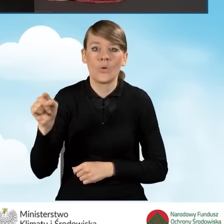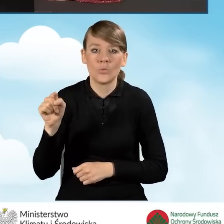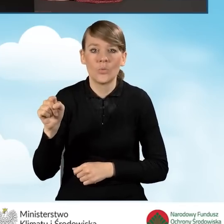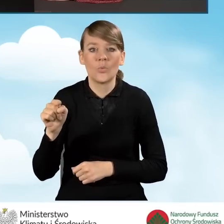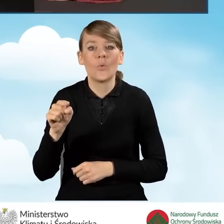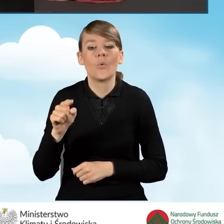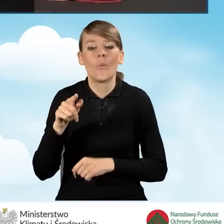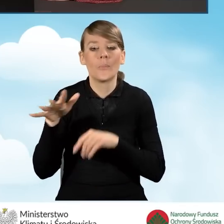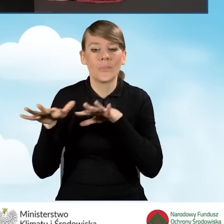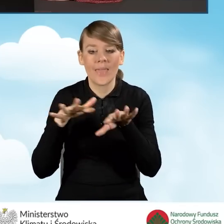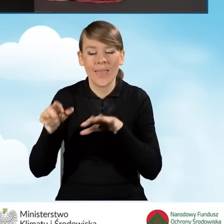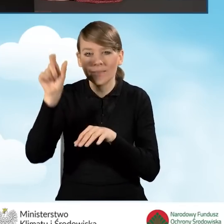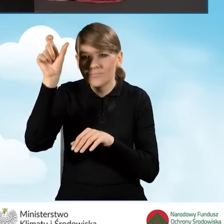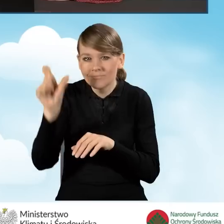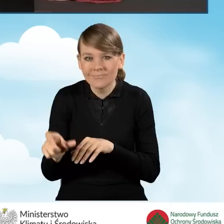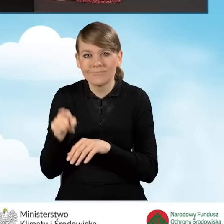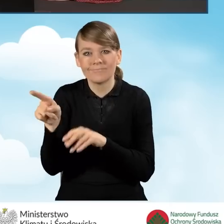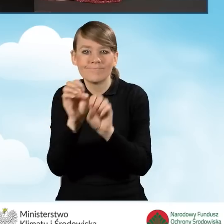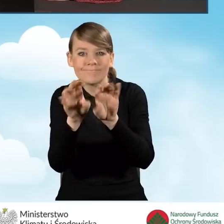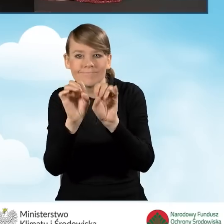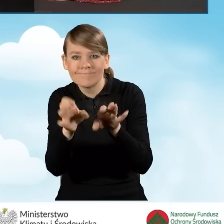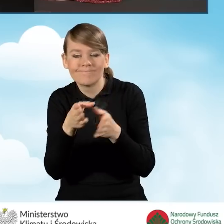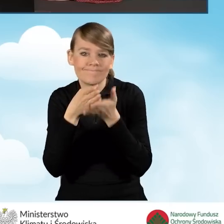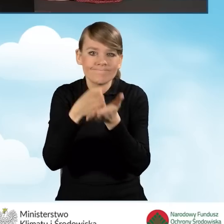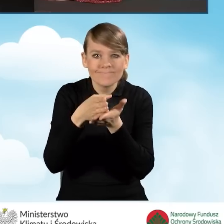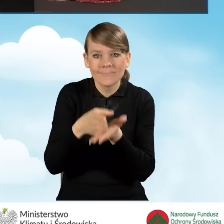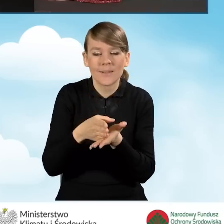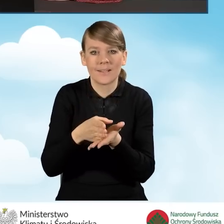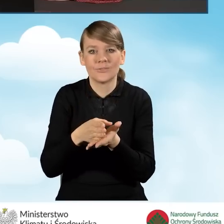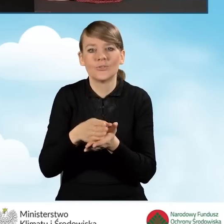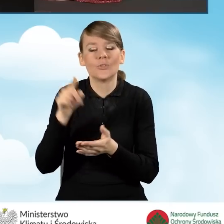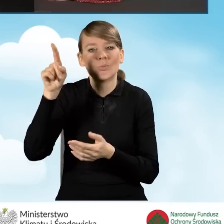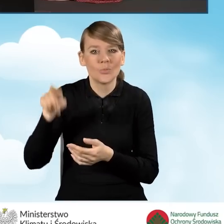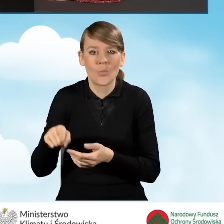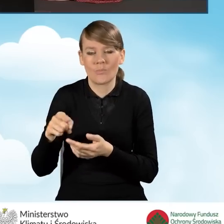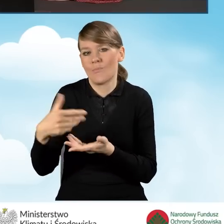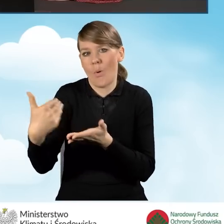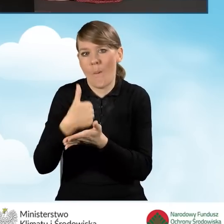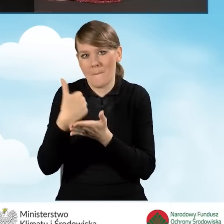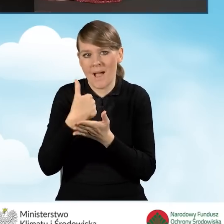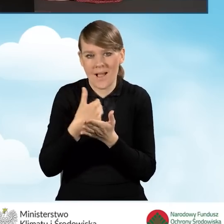w którym znajdują się podpowiedzi w celu, które mają nam pomóc w zakresie